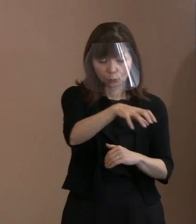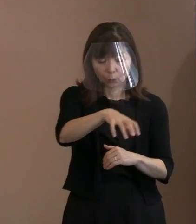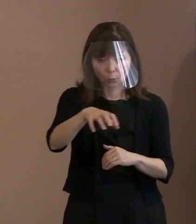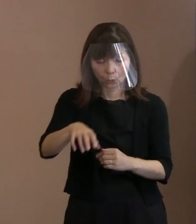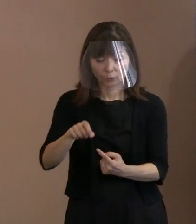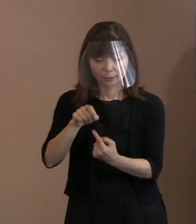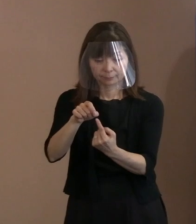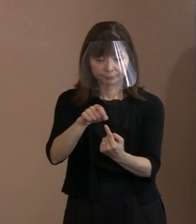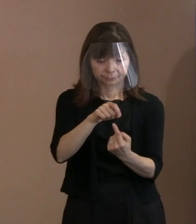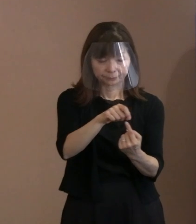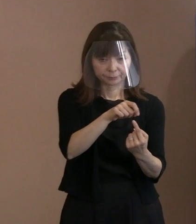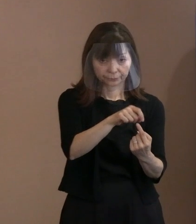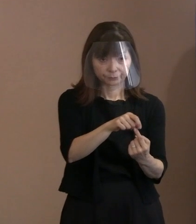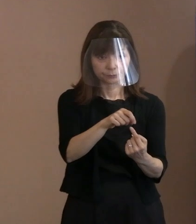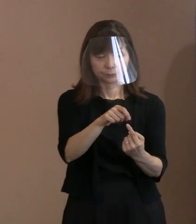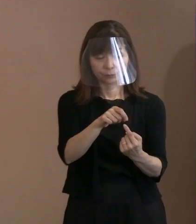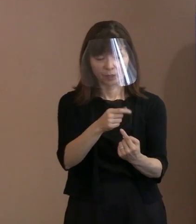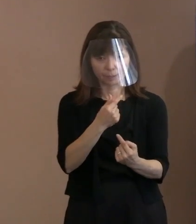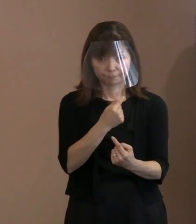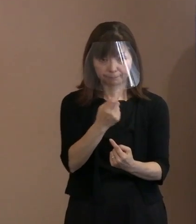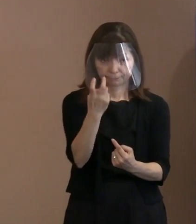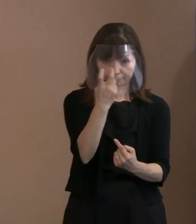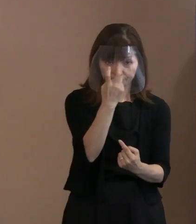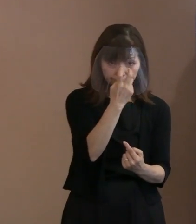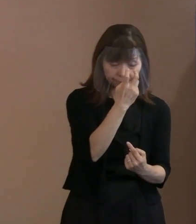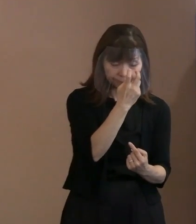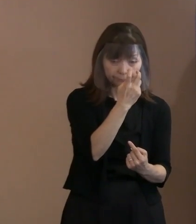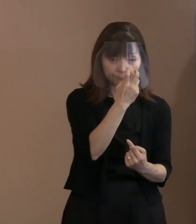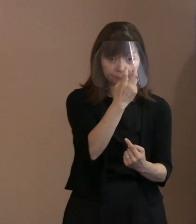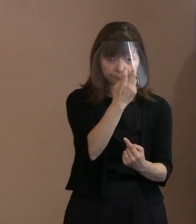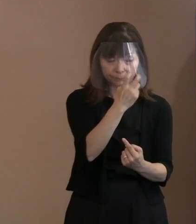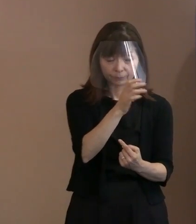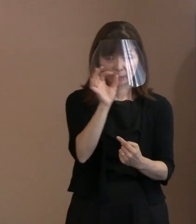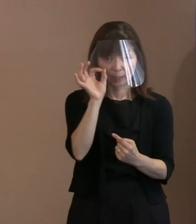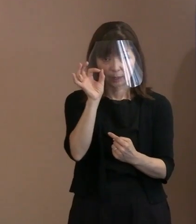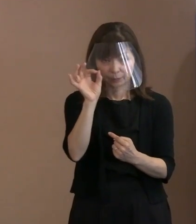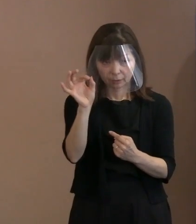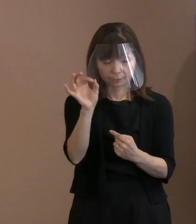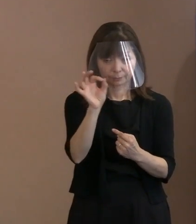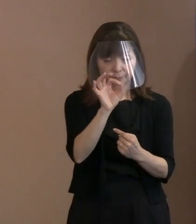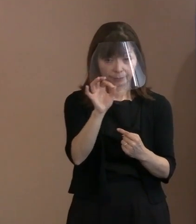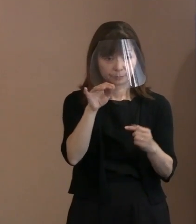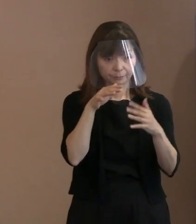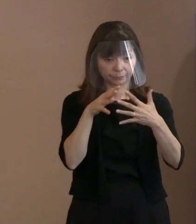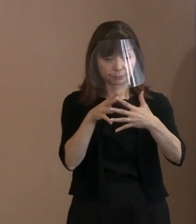それで今言われた見える警備ということに 当然なる､今までとは違ったものになるなと｡